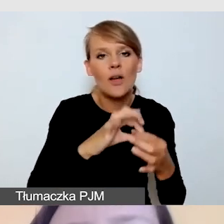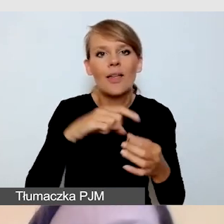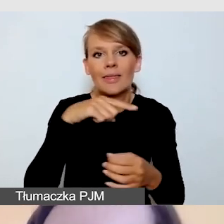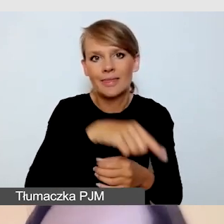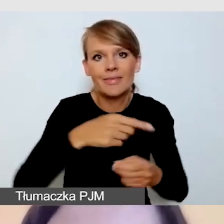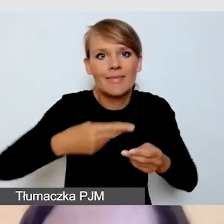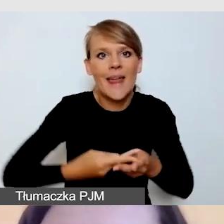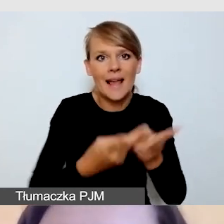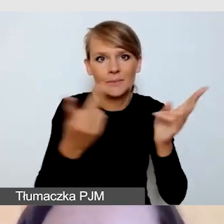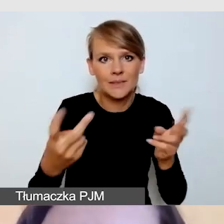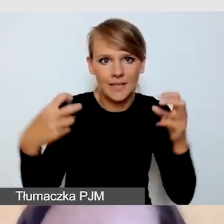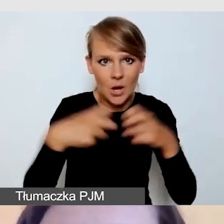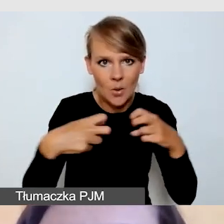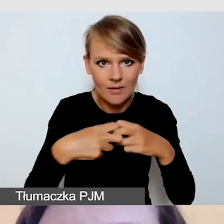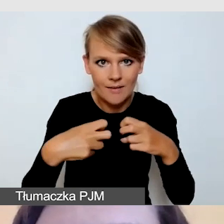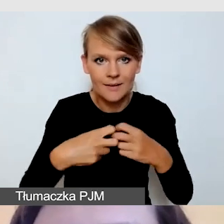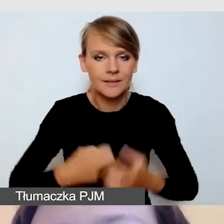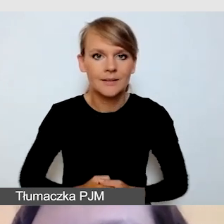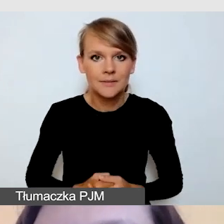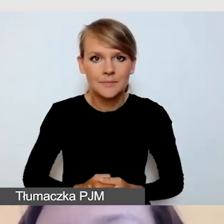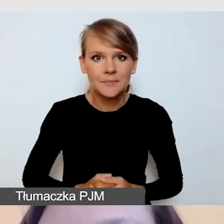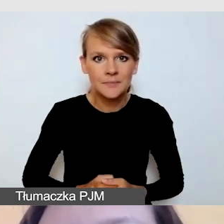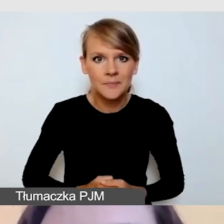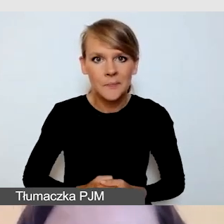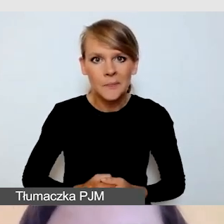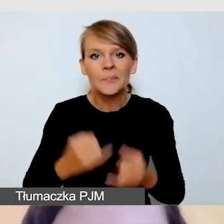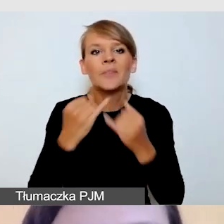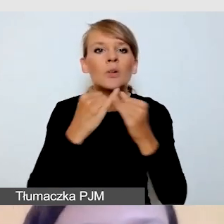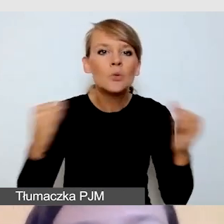Różne wydarzenia jesteśmy w stanie transmitować